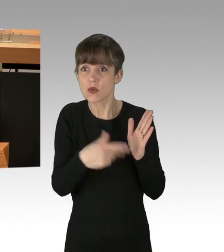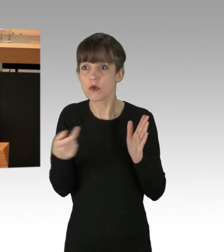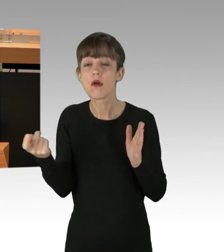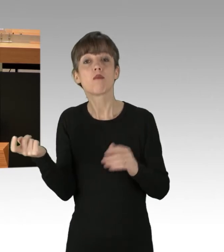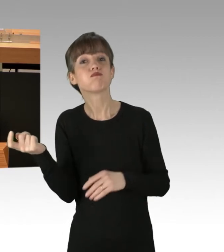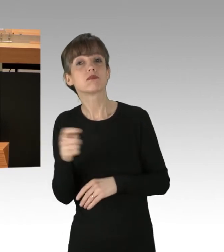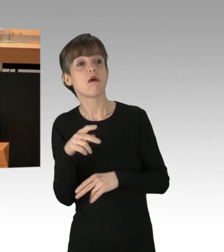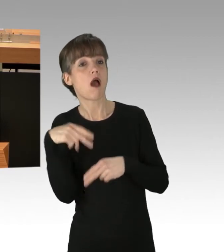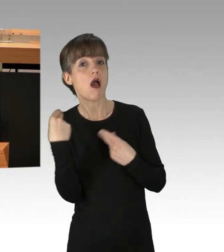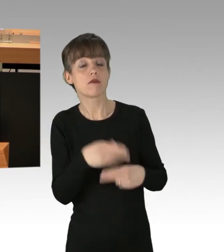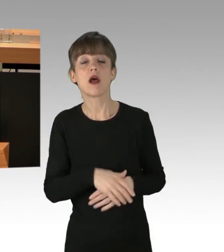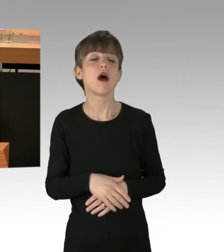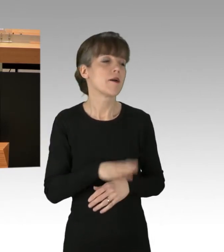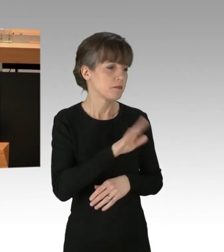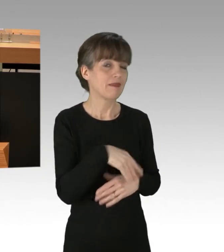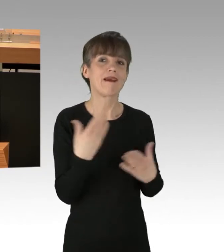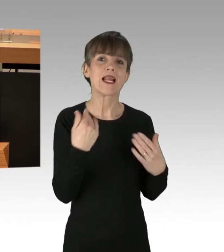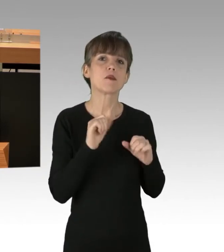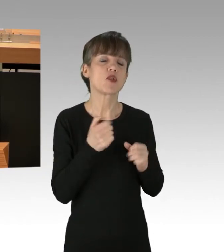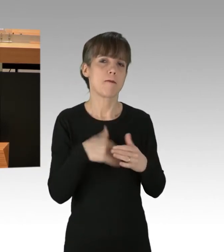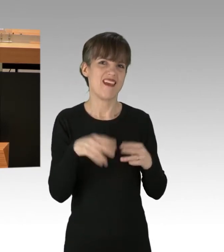Das, finde ich, ist nicht akzeptabel.